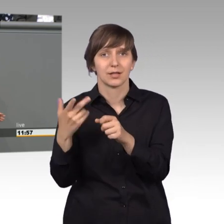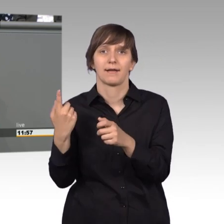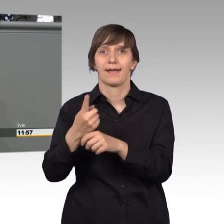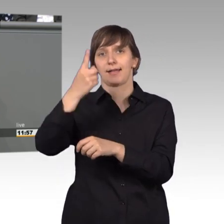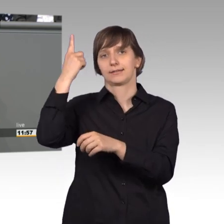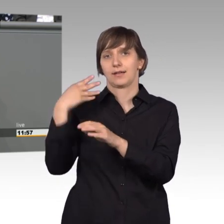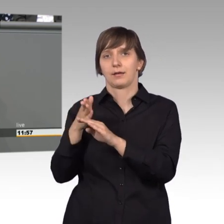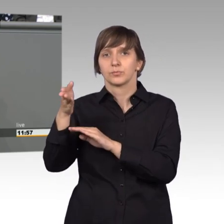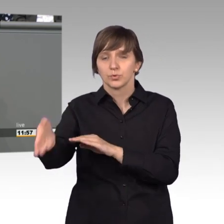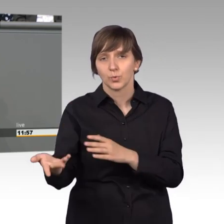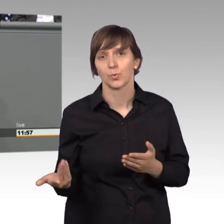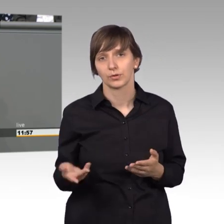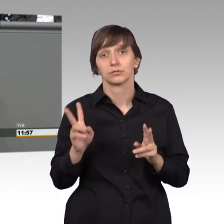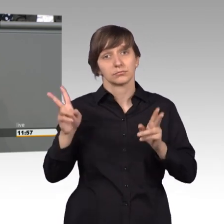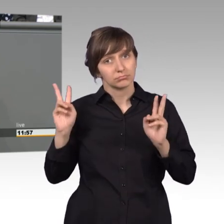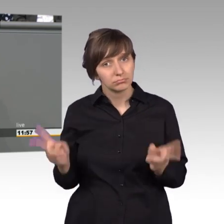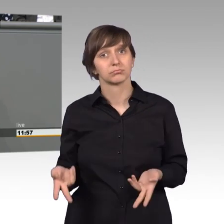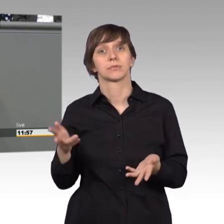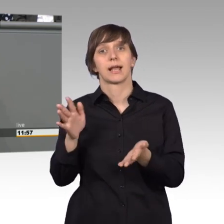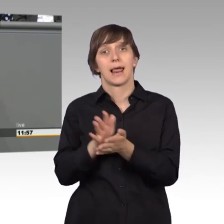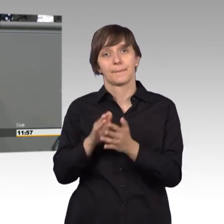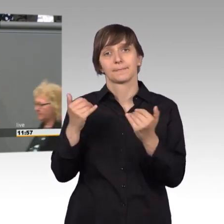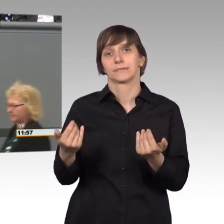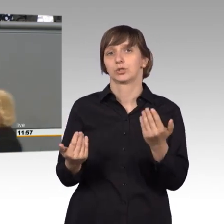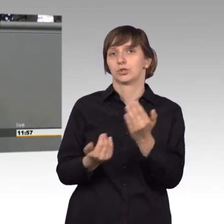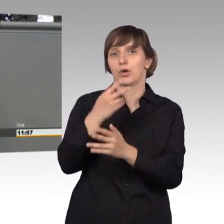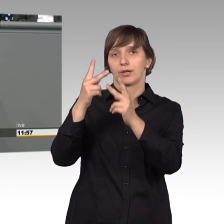dort sind tatsächlich inzwischen Konzepte entwickelt worden, wie man